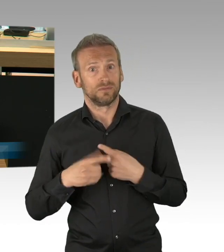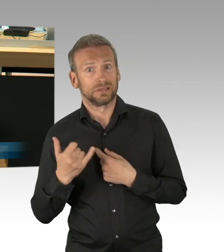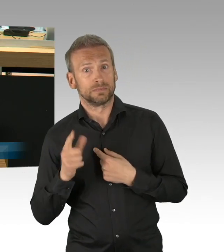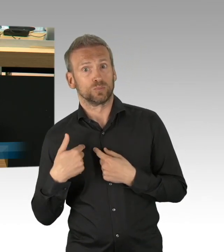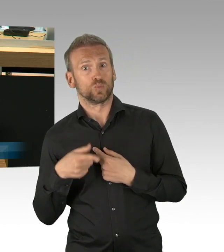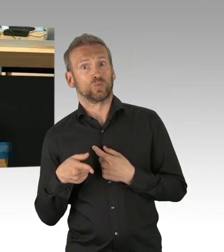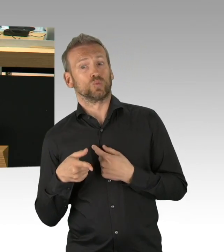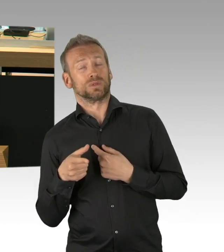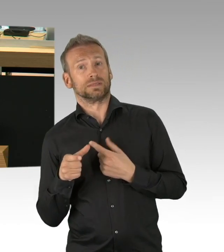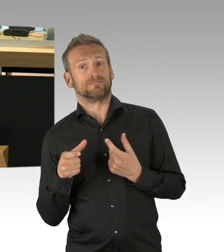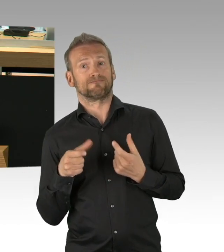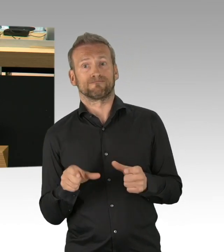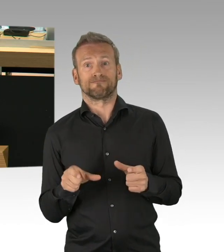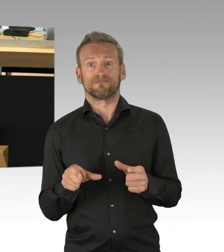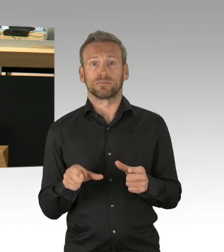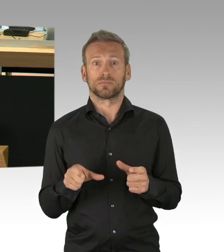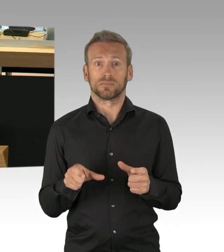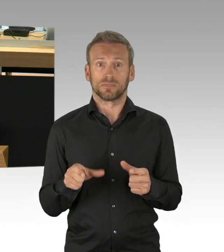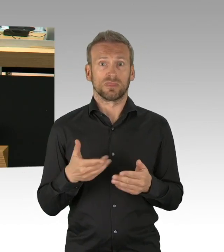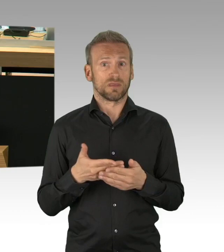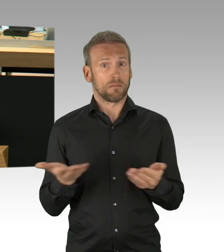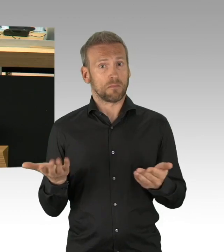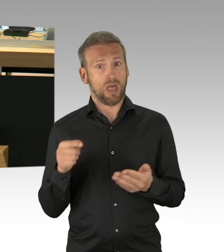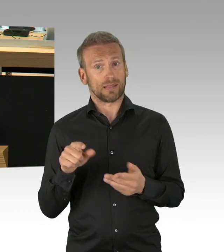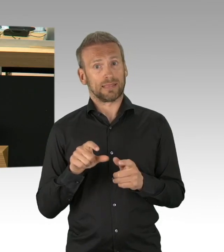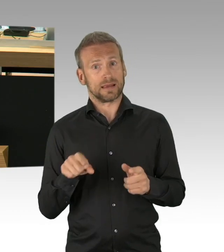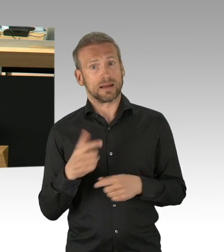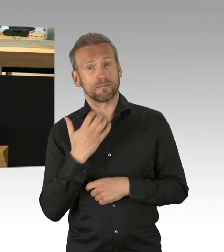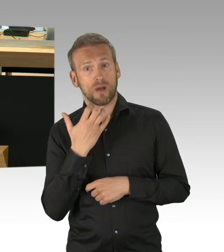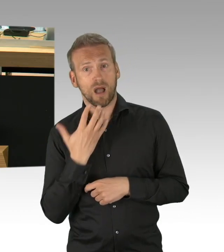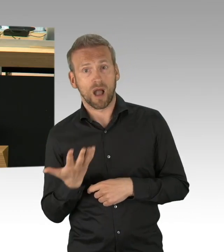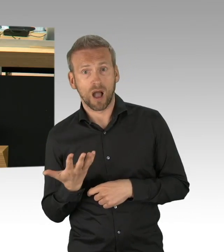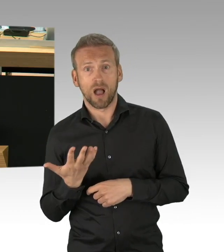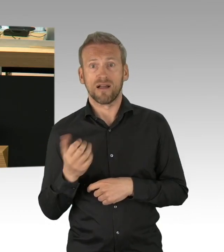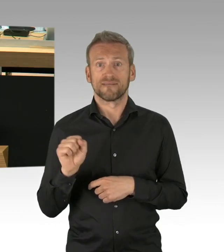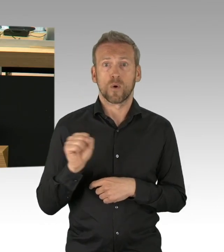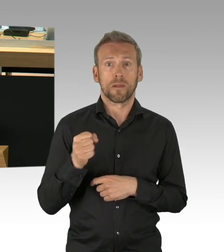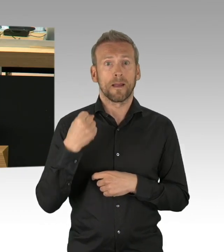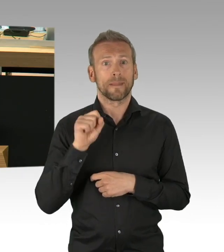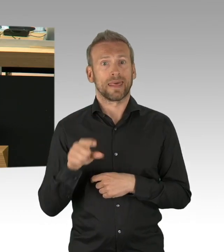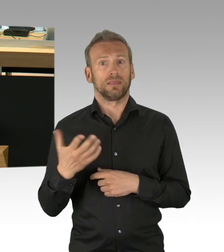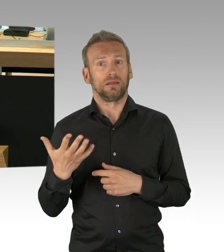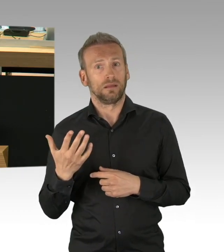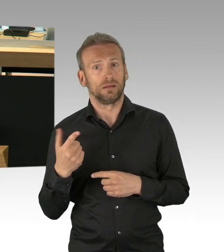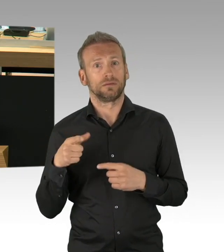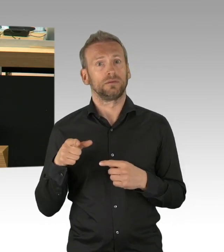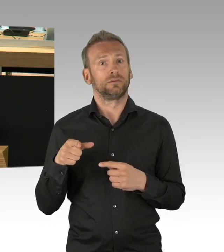sind Ihnen diese Dimensionen eigentlich bewusst, muss man sich fragen, es geht um Menschen, konkret um Unternehmer, Handwerker und vor allem,